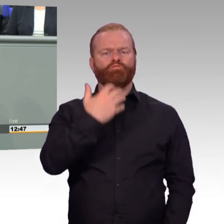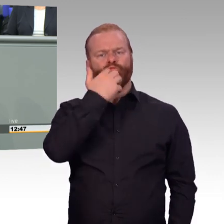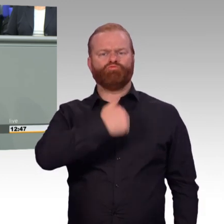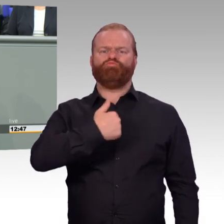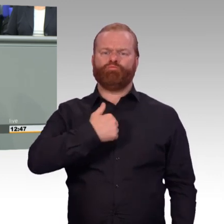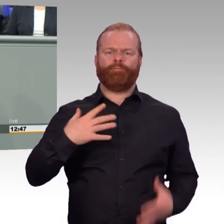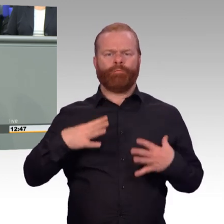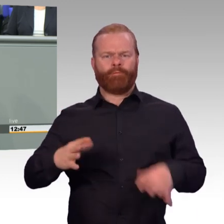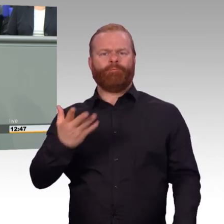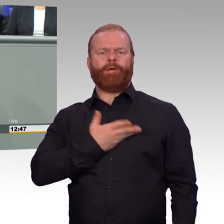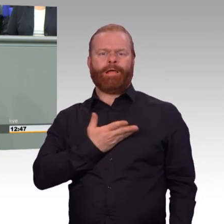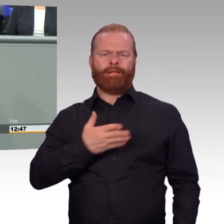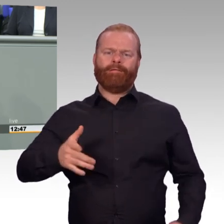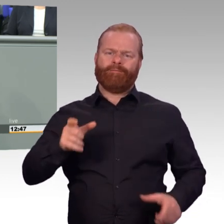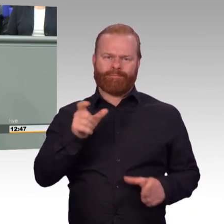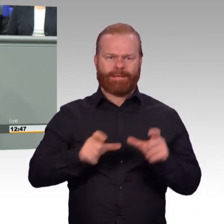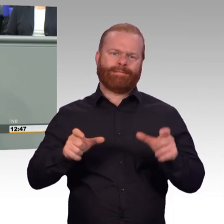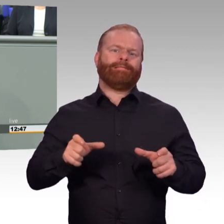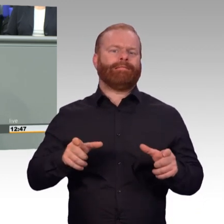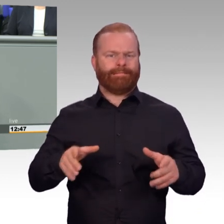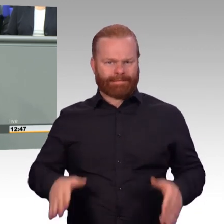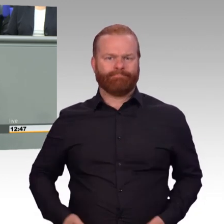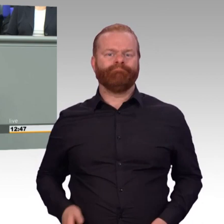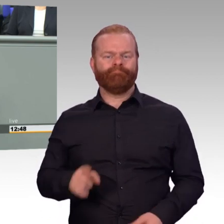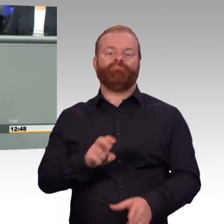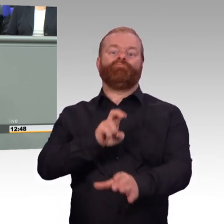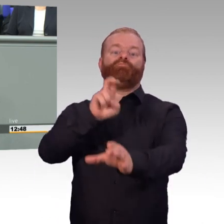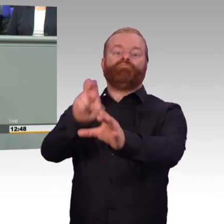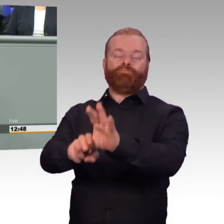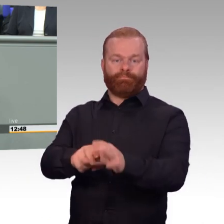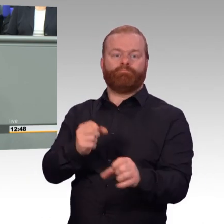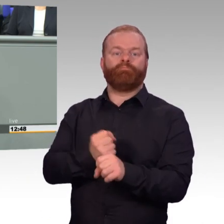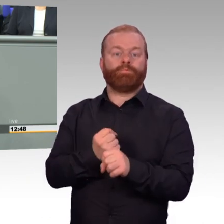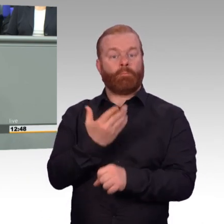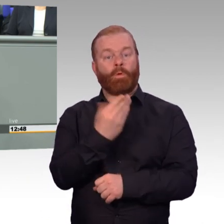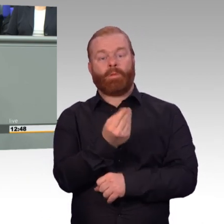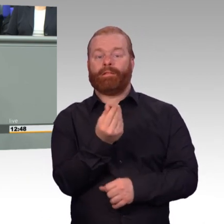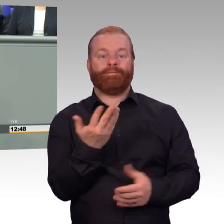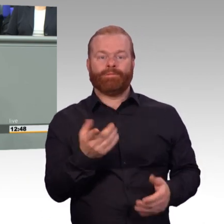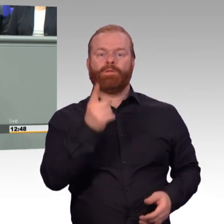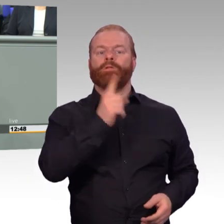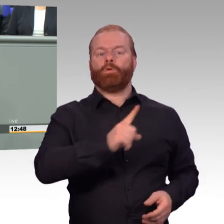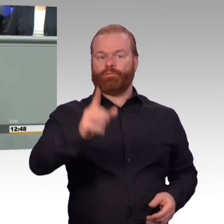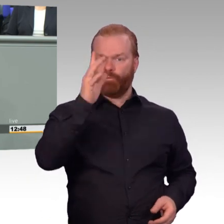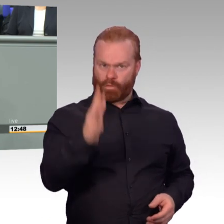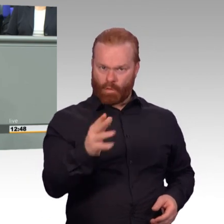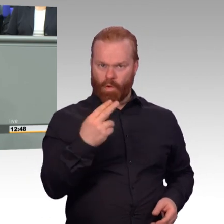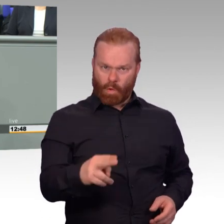und ich hoffe, dass wir damit auch wieder mehr gewinnen. Die zweite Frage, sind die Soldaten auch bereit,